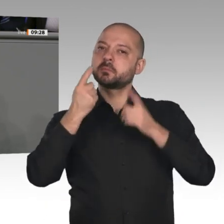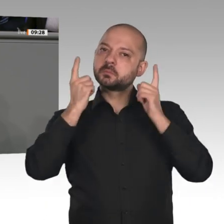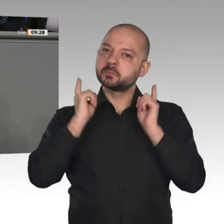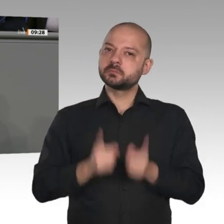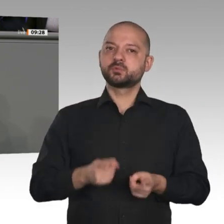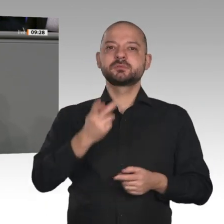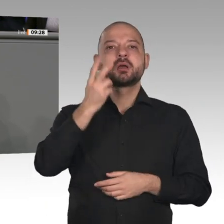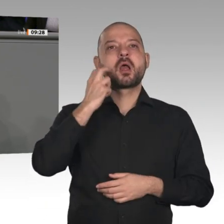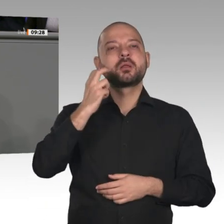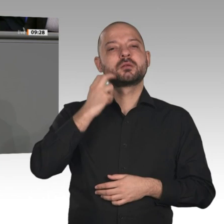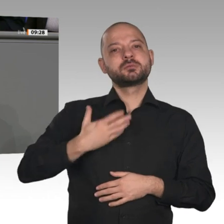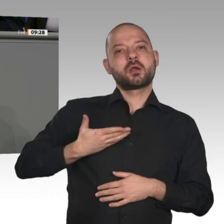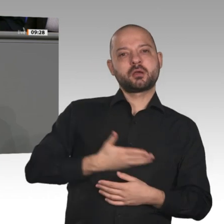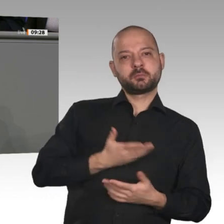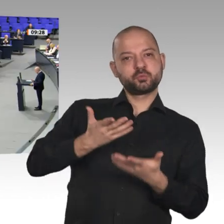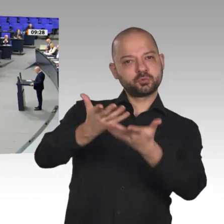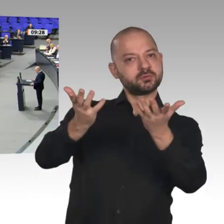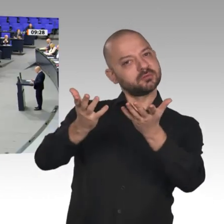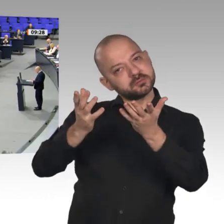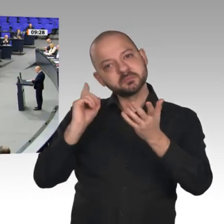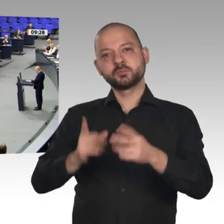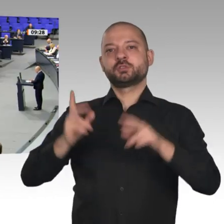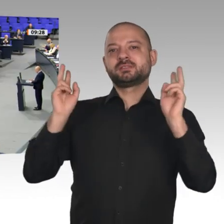die sie wirklich nötig haben: die Bedürftigen, meine Damen und Herren.